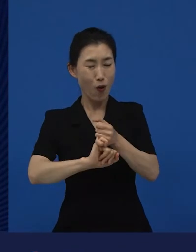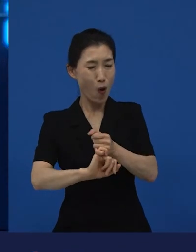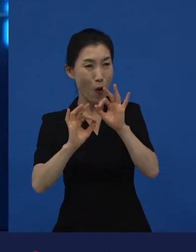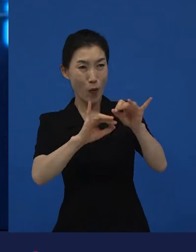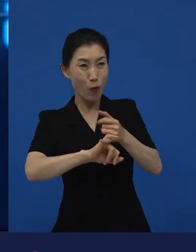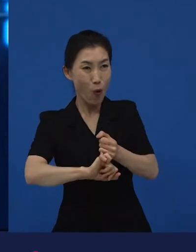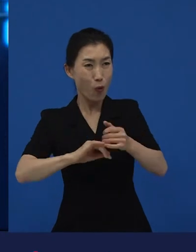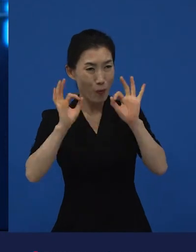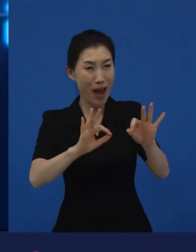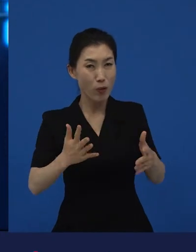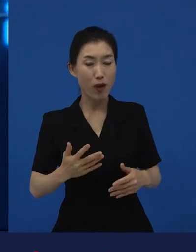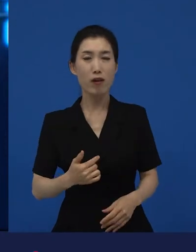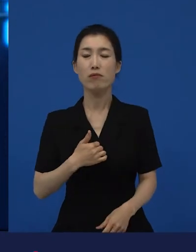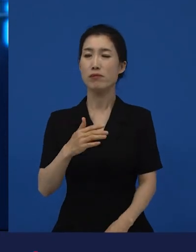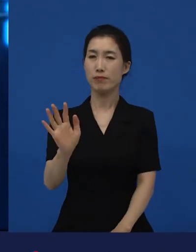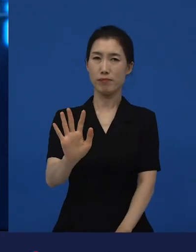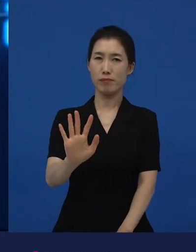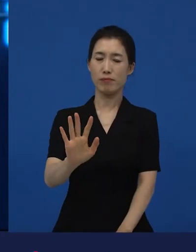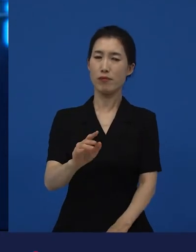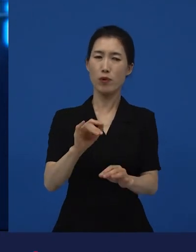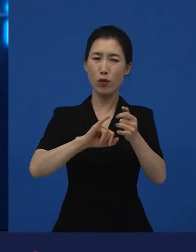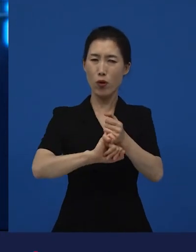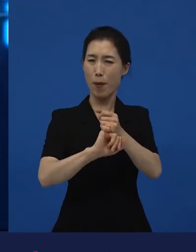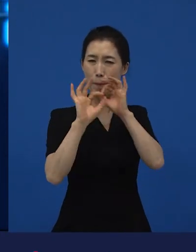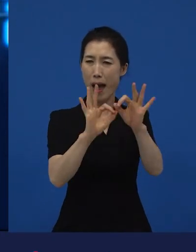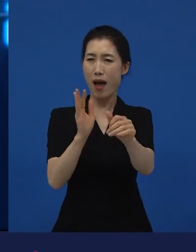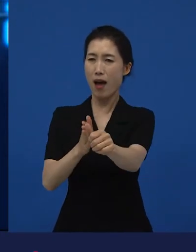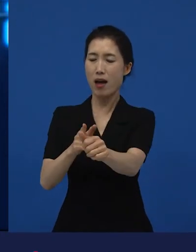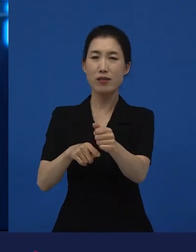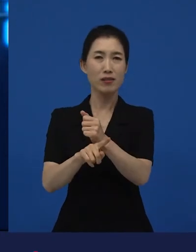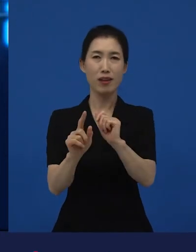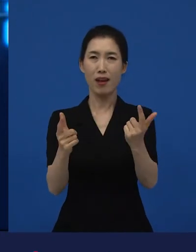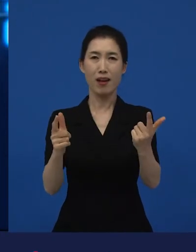저는 꼭 안 봐도 된다고 생각합니다. 저는 꼭 안 봐도 된다고 생각하는 게